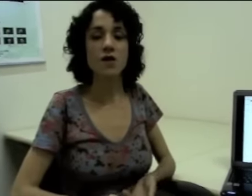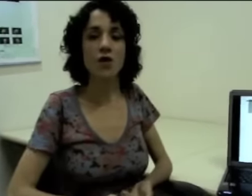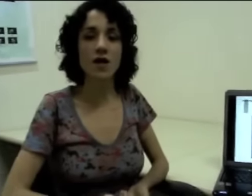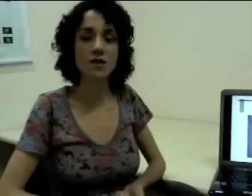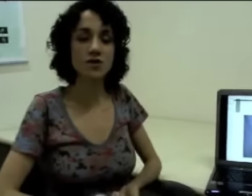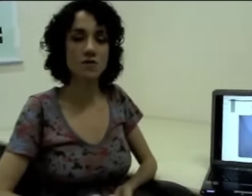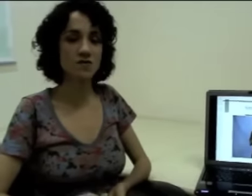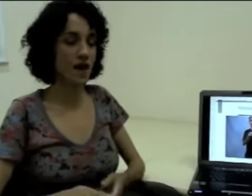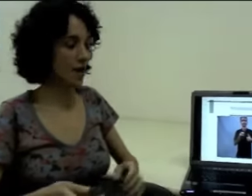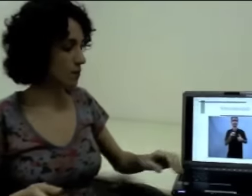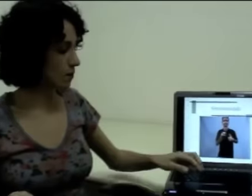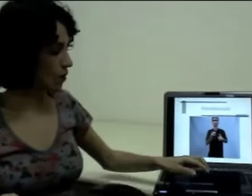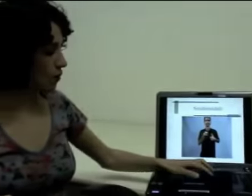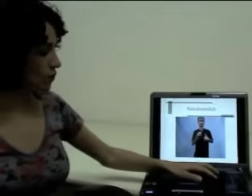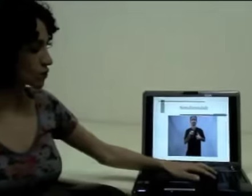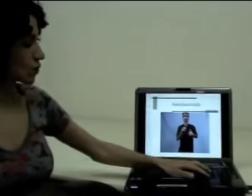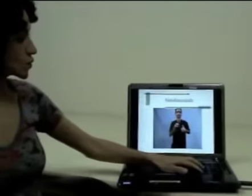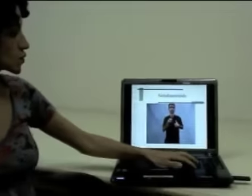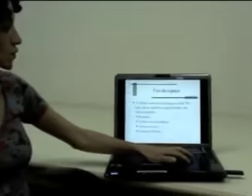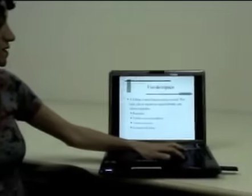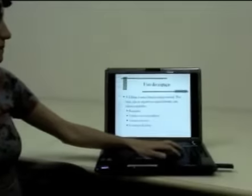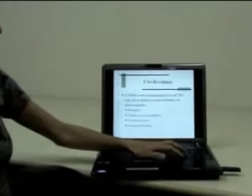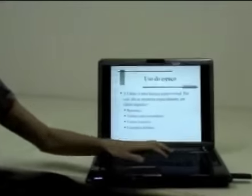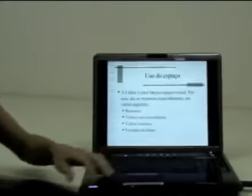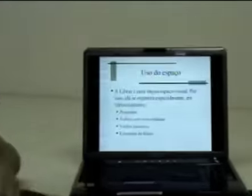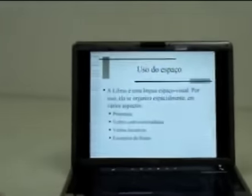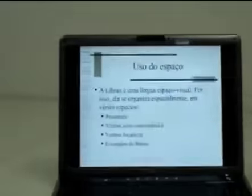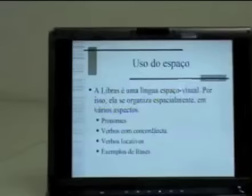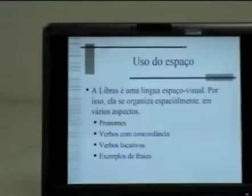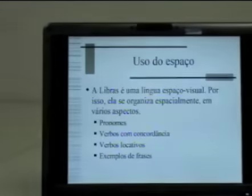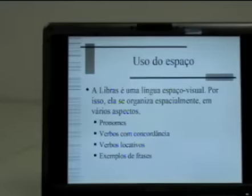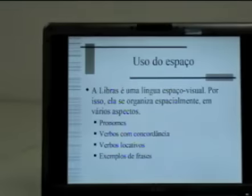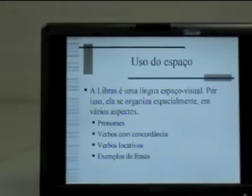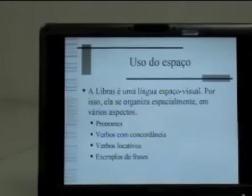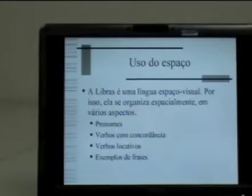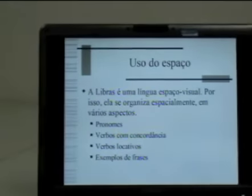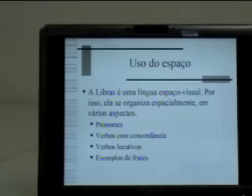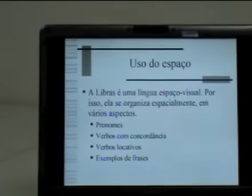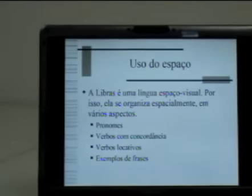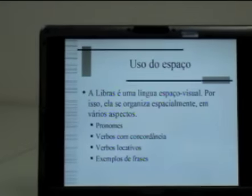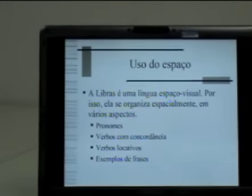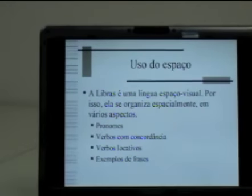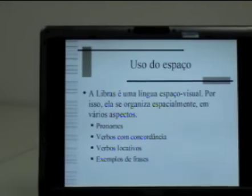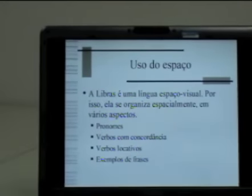Agora nós vamos falar um pouco do uso do espaço na sinalização.